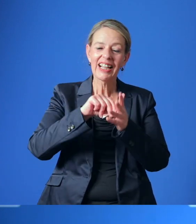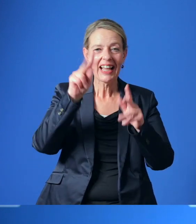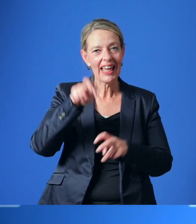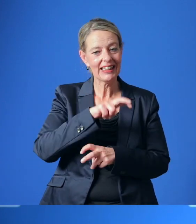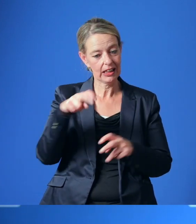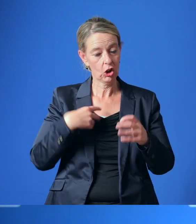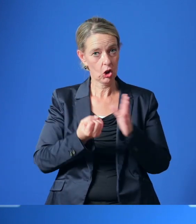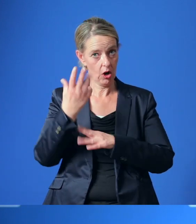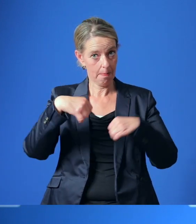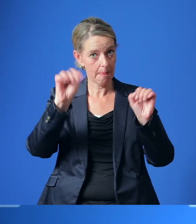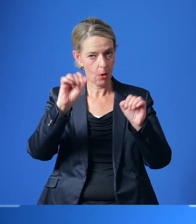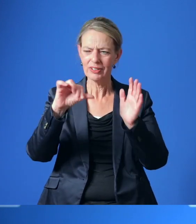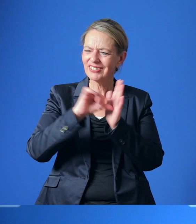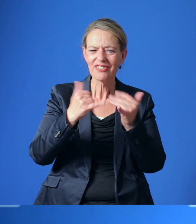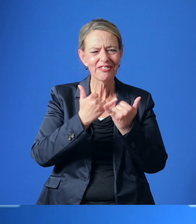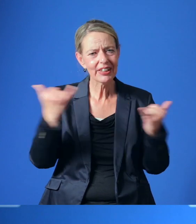im Essener Norden weiter umzusetzen.